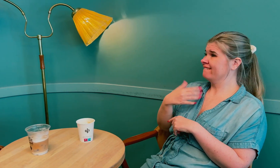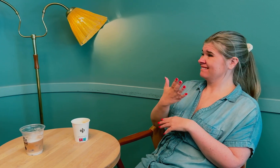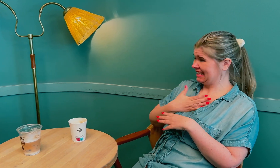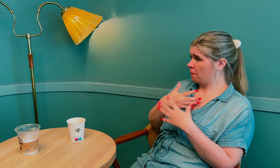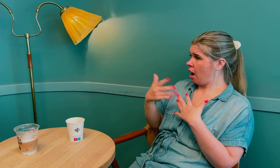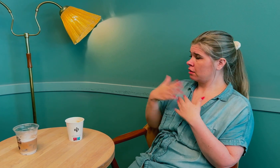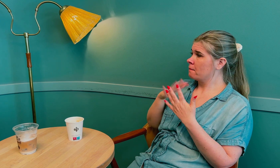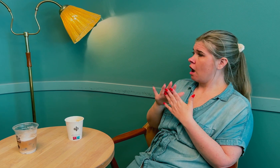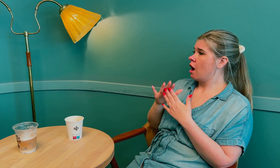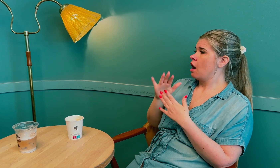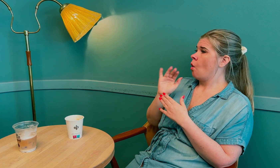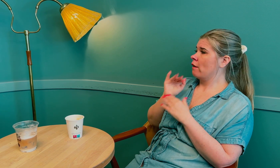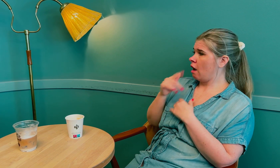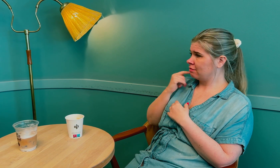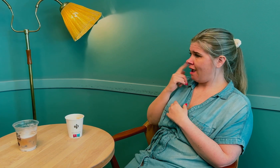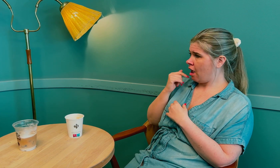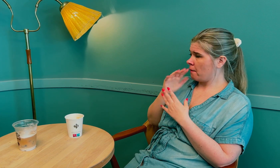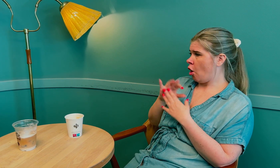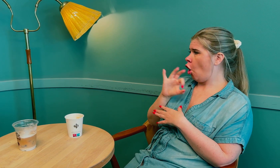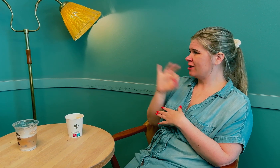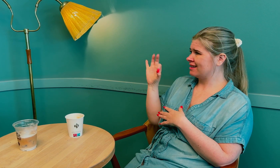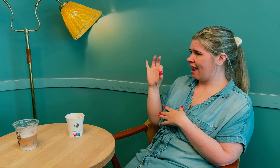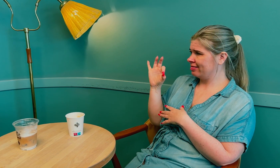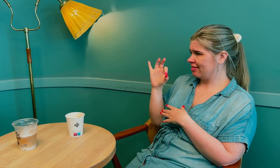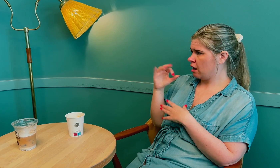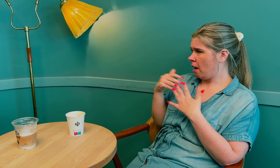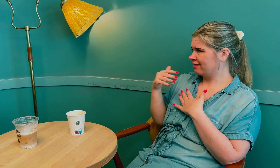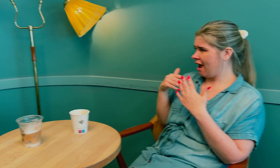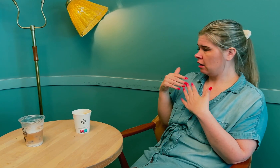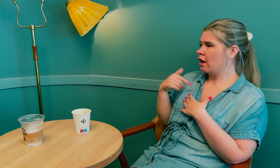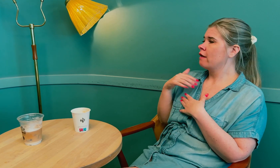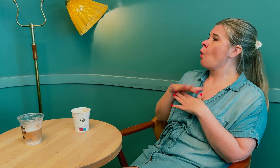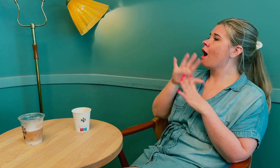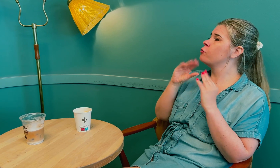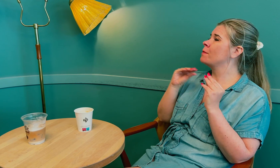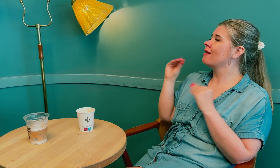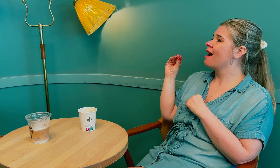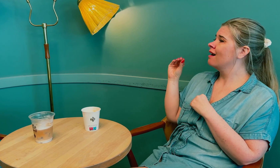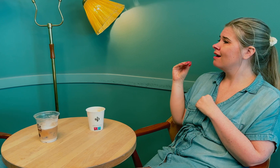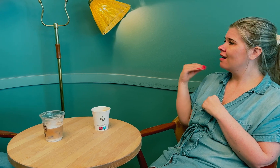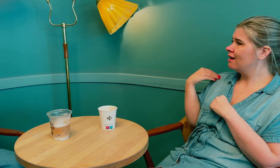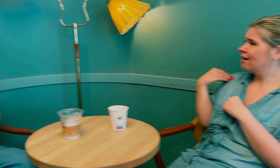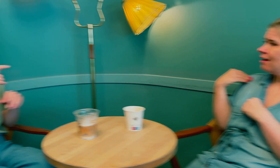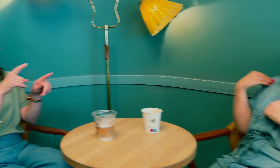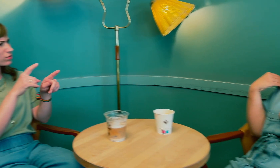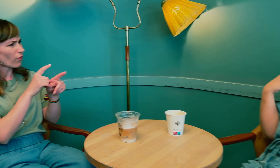Da fikk jeg behandling for overgangsalderen, med østrogenbehandling, - følte jeg at alt ble mye bedre.